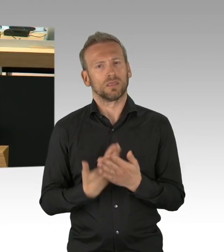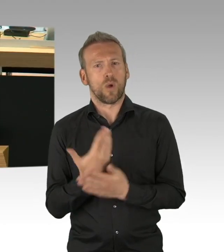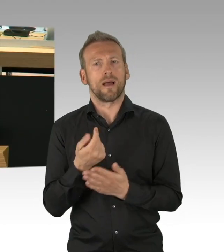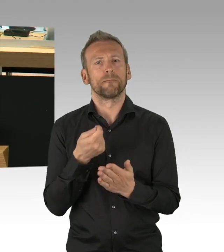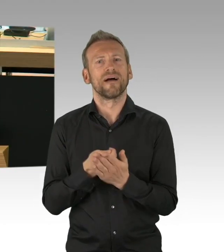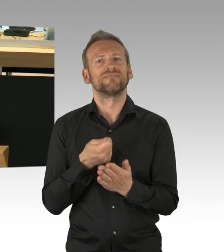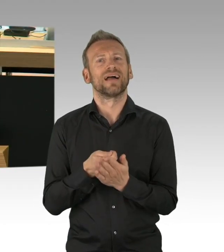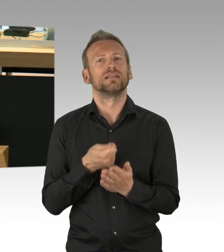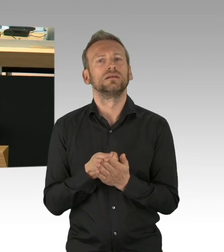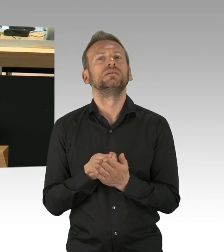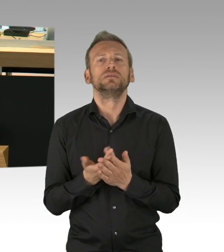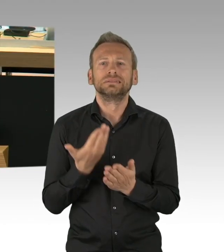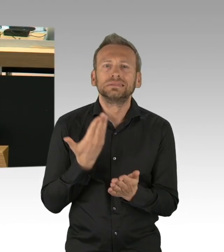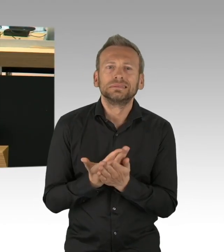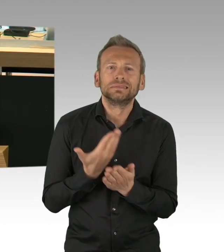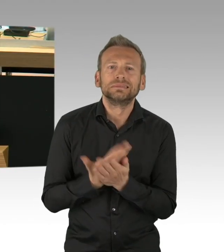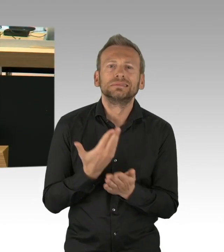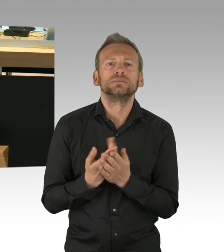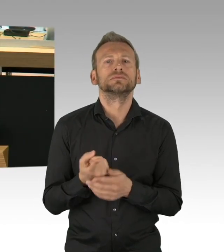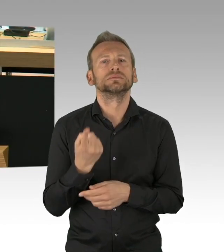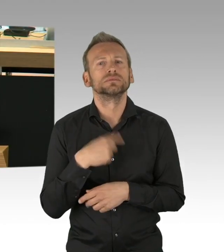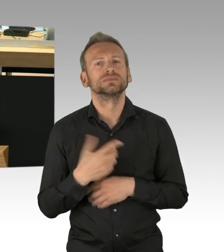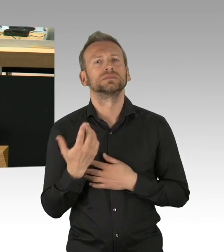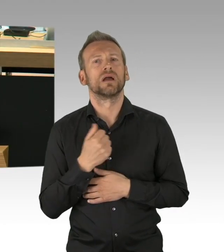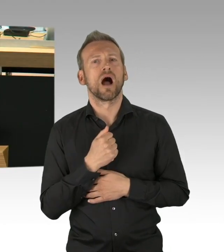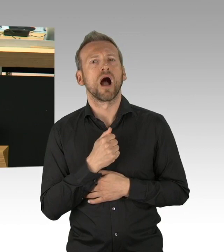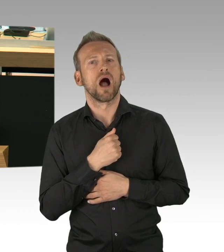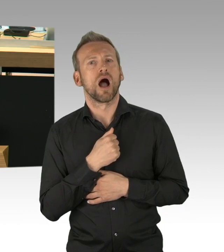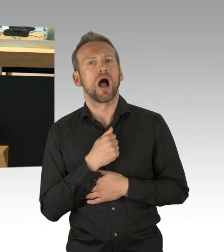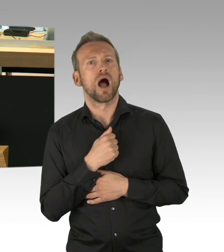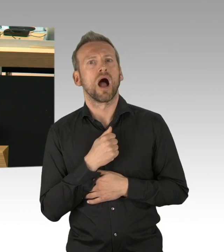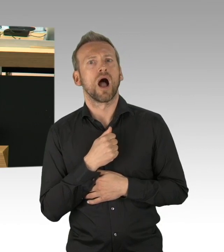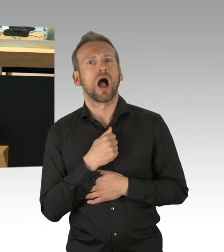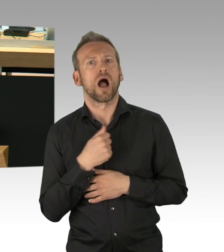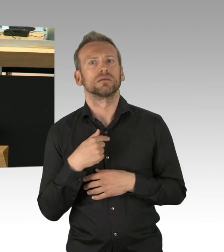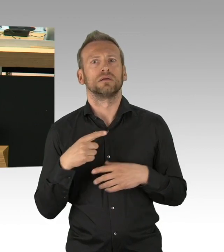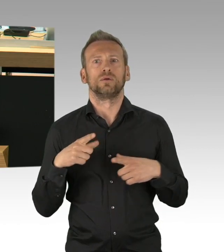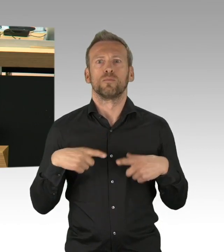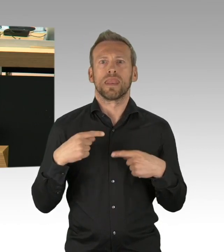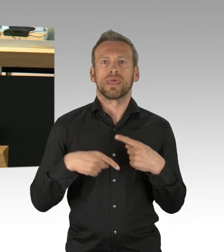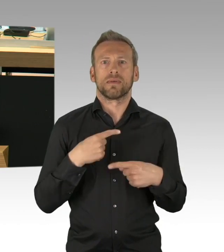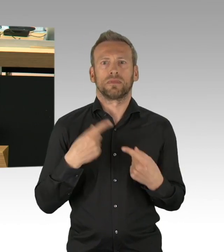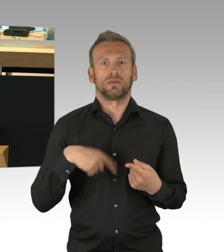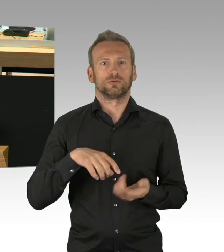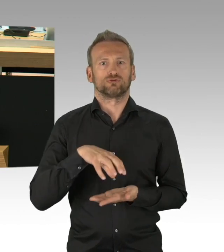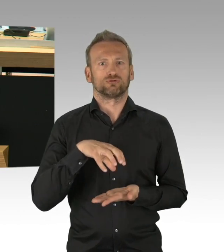das 2m Gebot und die Beachtung der Hygienevorschriften mit Desinfektionsmitteln, ja und auch das Nasen- und Mundschutzmasken,